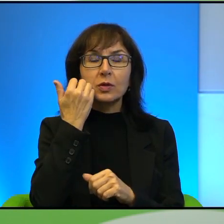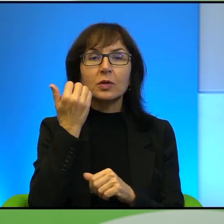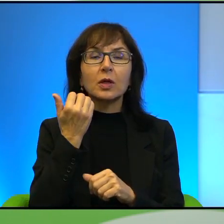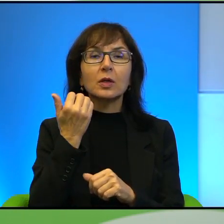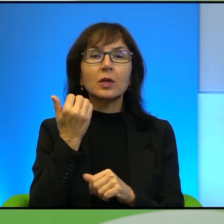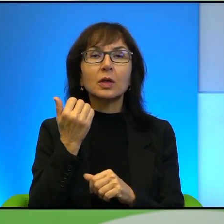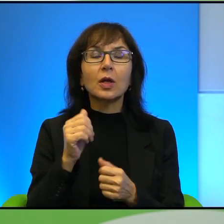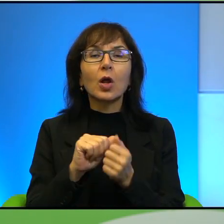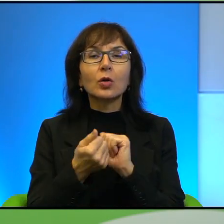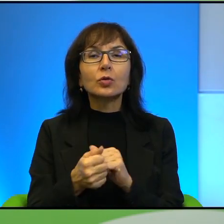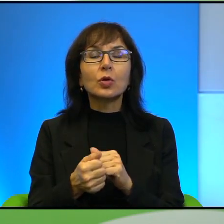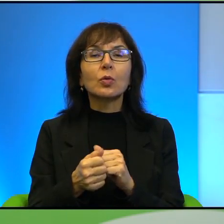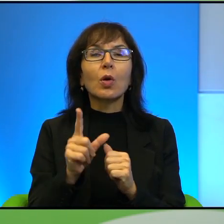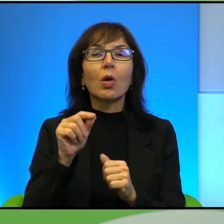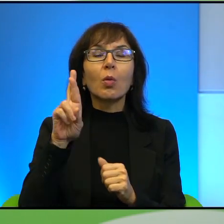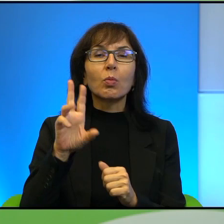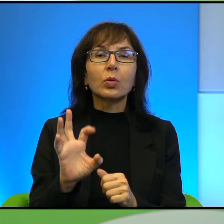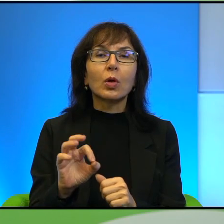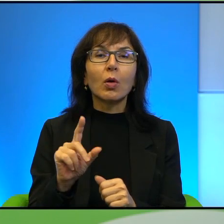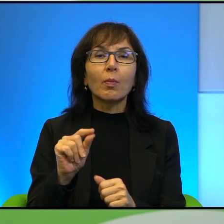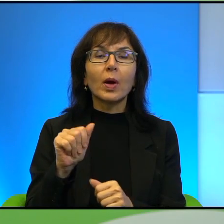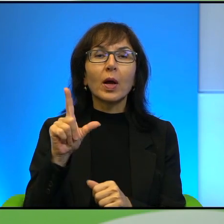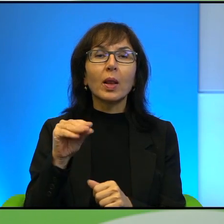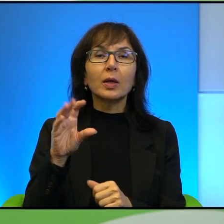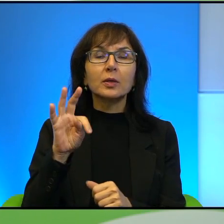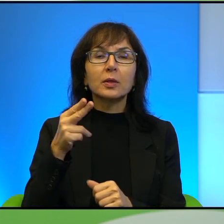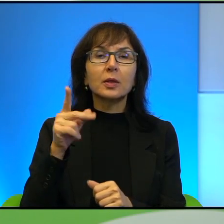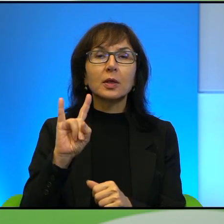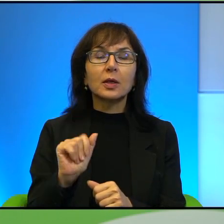propalestyńscy, można powiedzieć, żyją sobie w miarę no komfortowo,